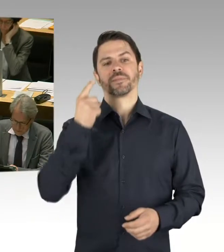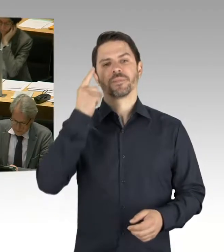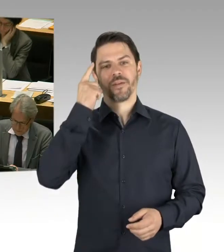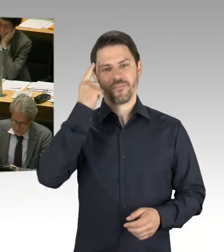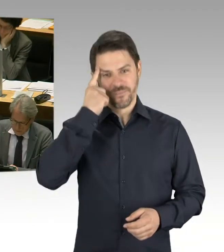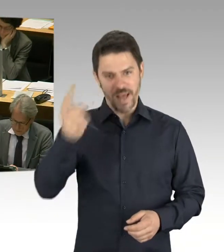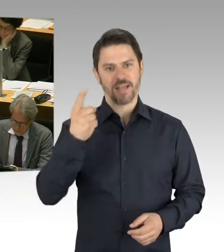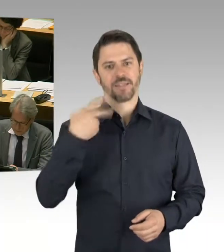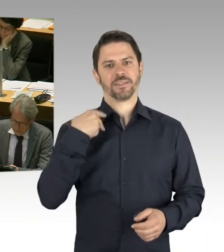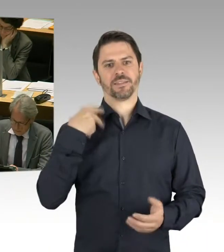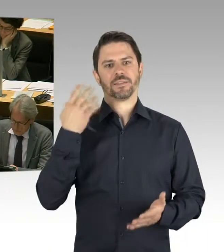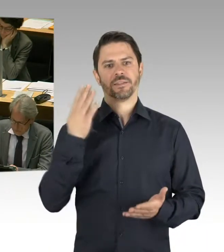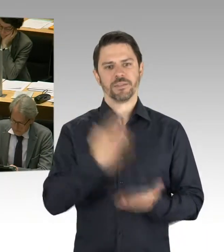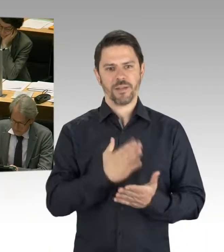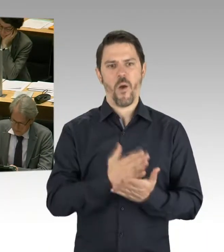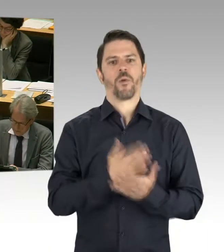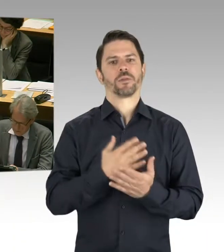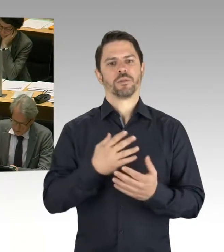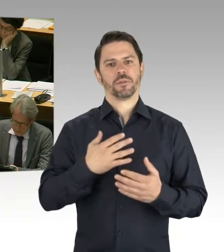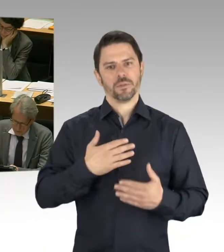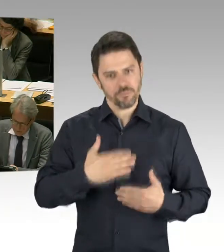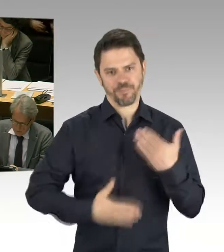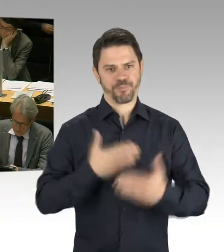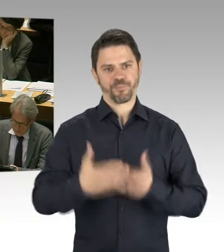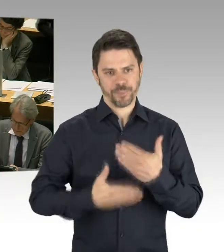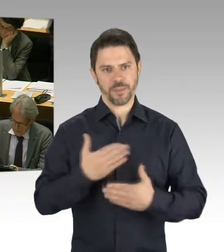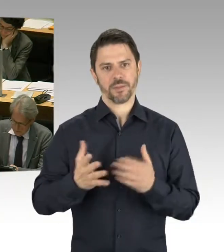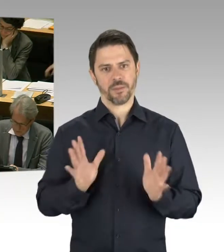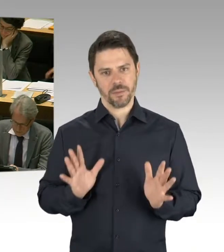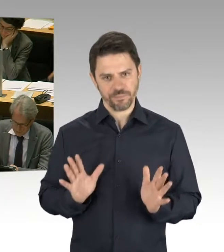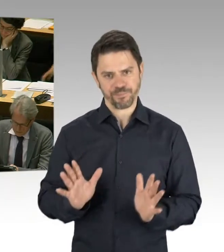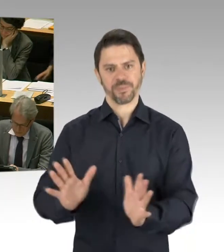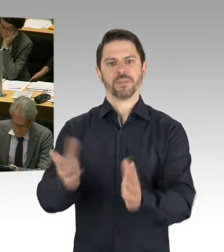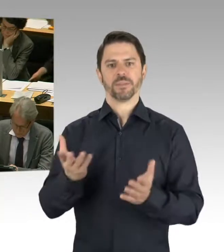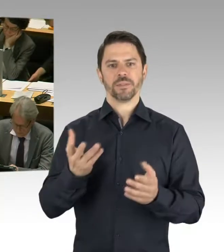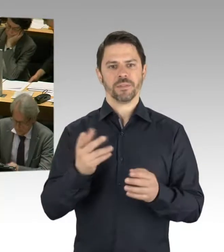Das gab es ja vorher auch so in dieser Form noch gar nicht. Damit wir immer sozusagen am Nabel der Zeit sind